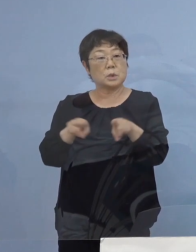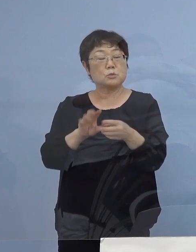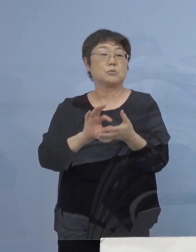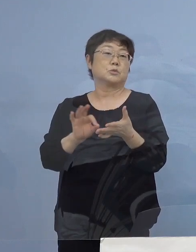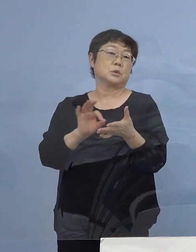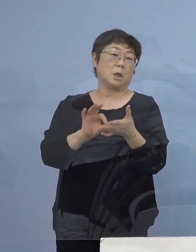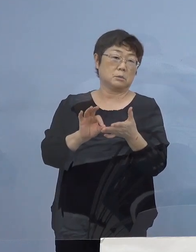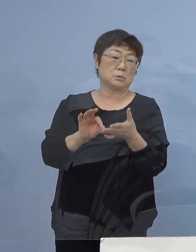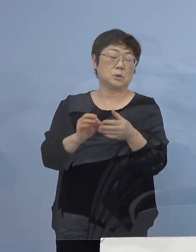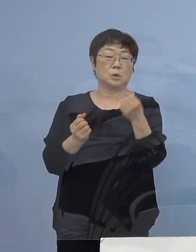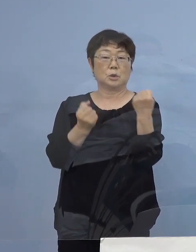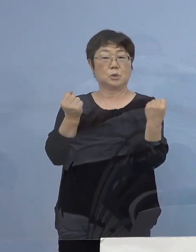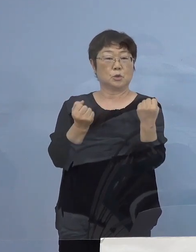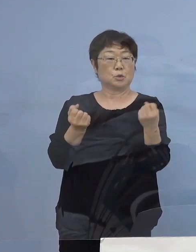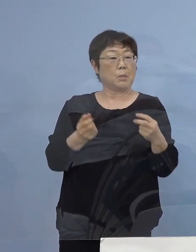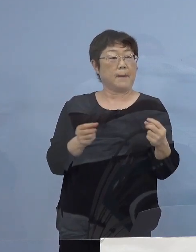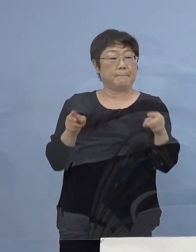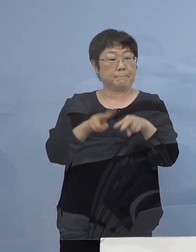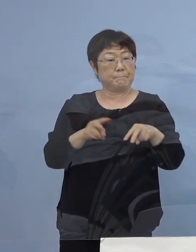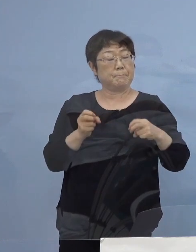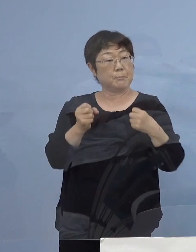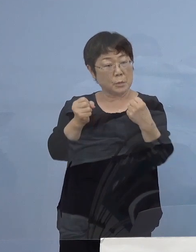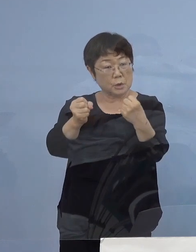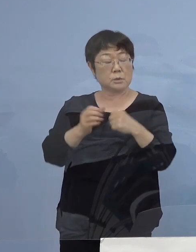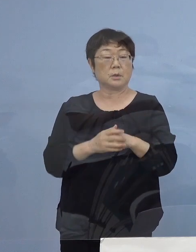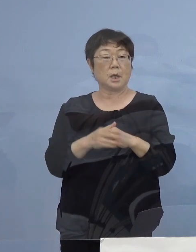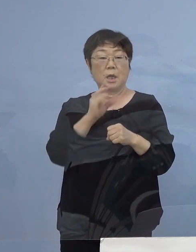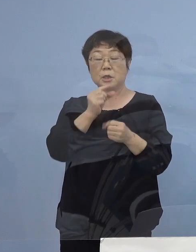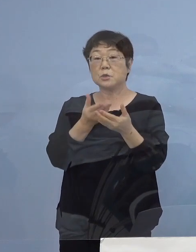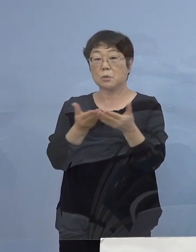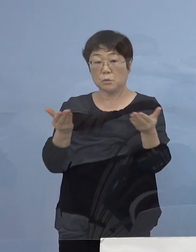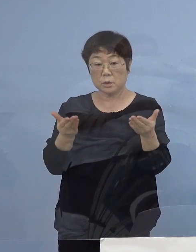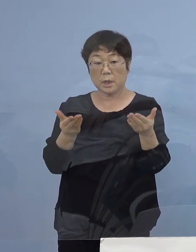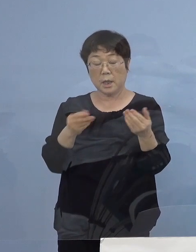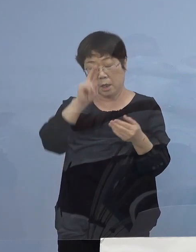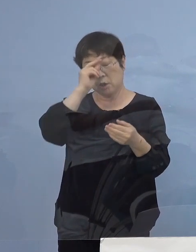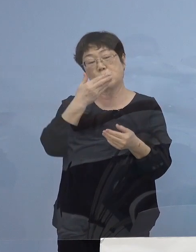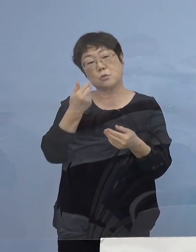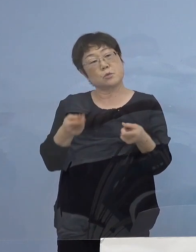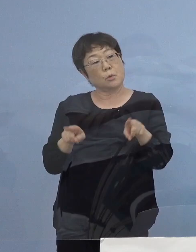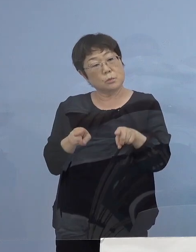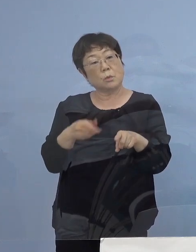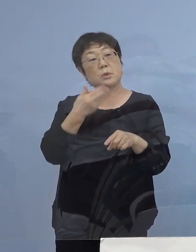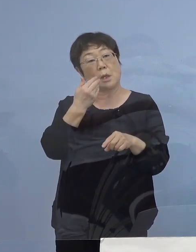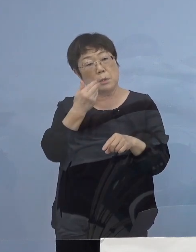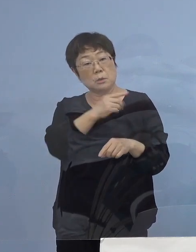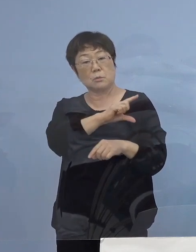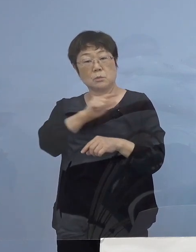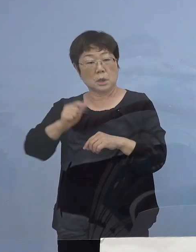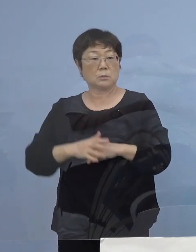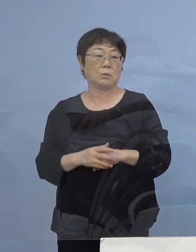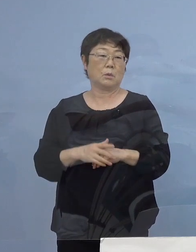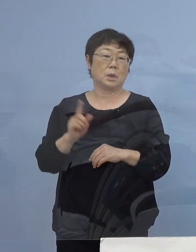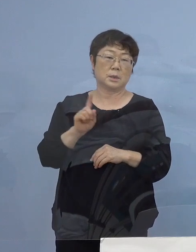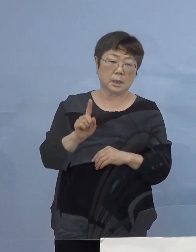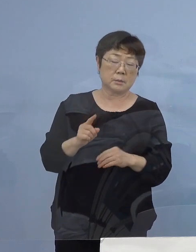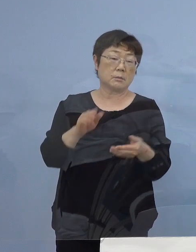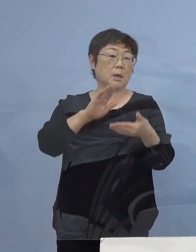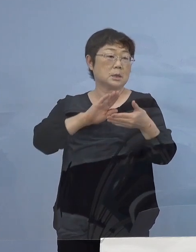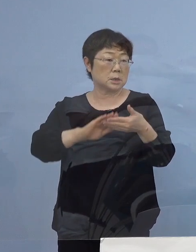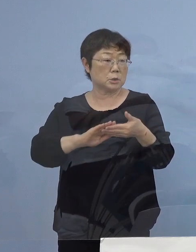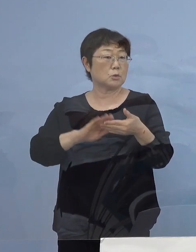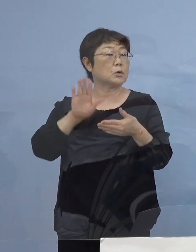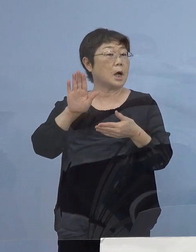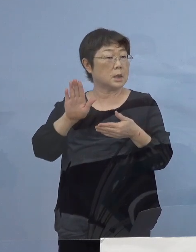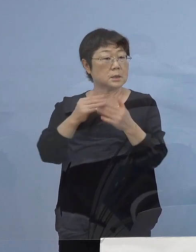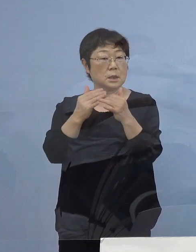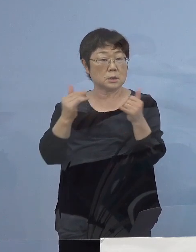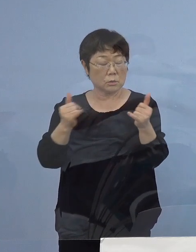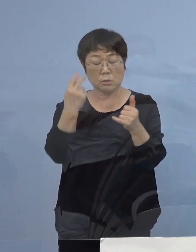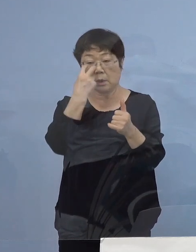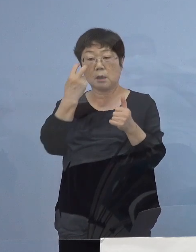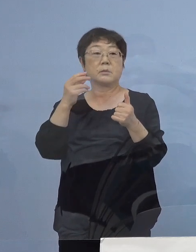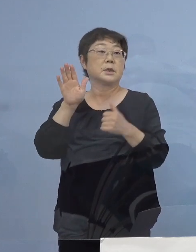車での移動、飲食店で昼食を一緒にとるなど 何らかの接触があった方が確認されております